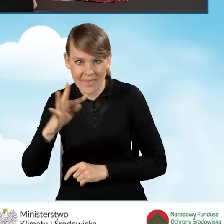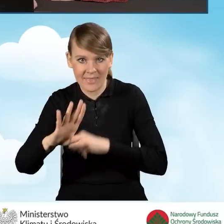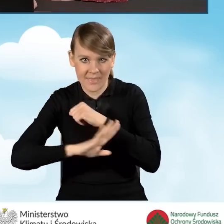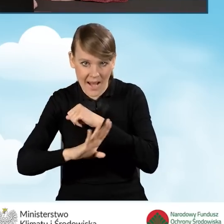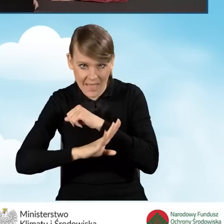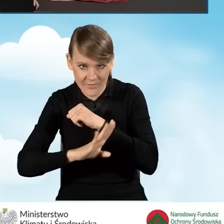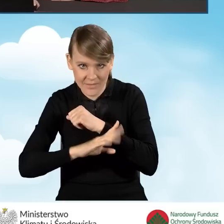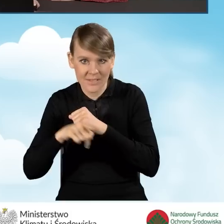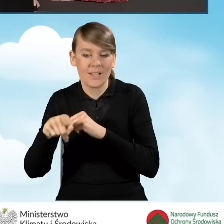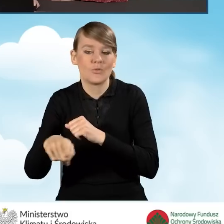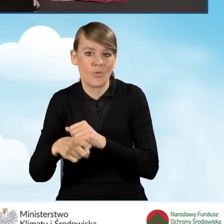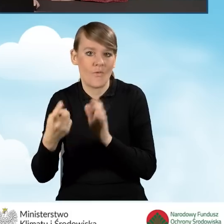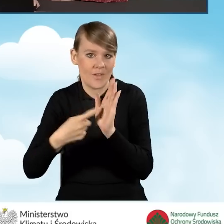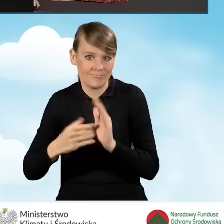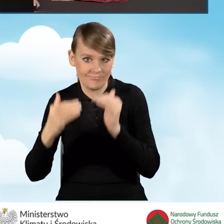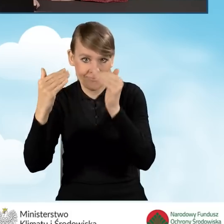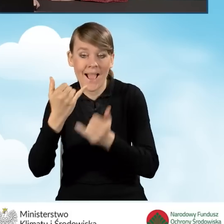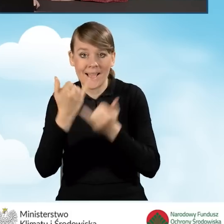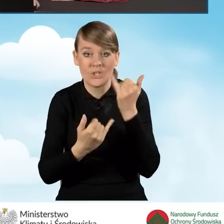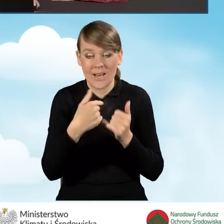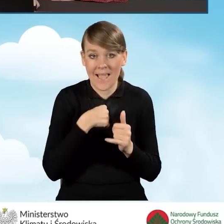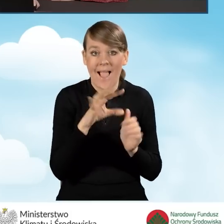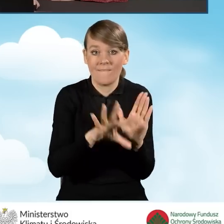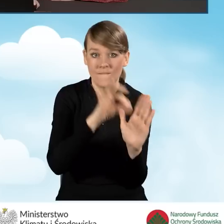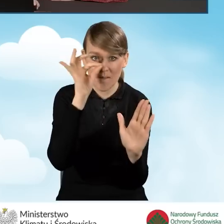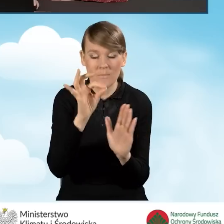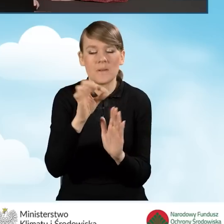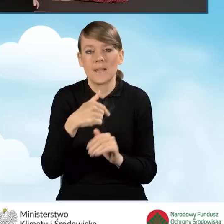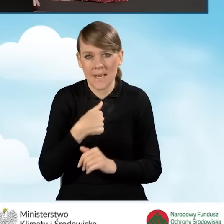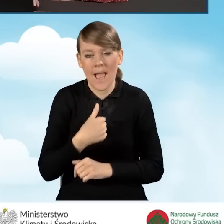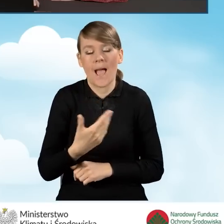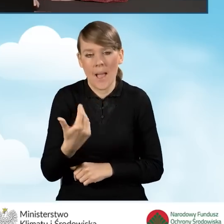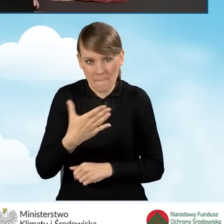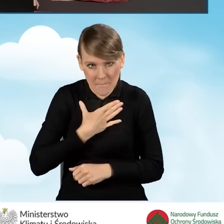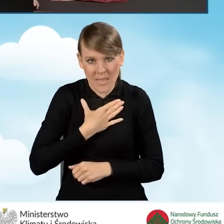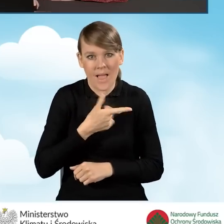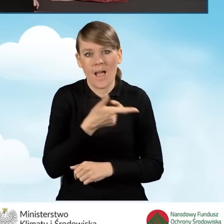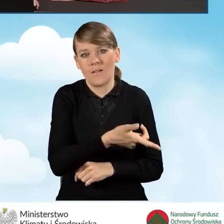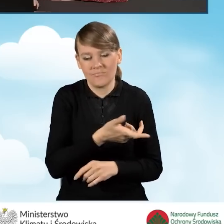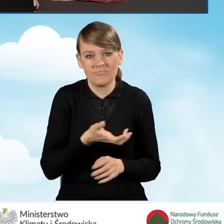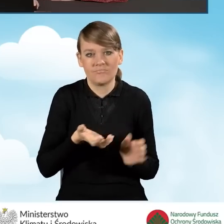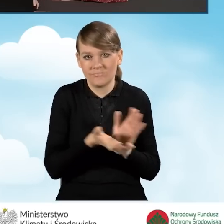Natomiast w sytuacji, kiedy zaznaczymy jedynie fakt, że posiadaliśmy źródła ciepła na paliwo stałe,